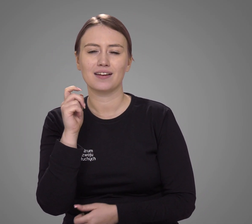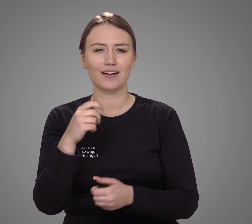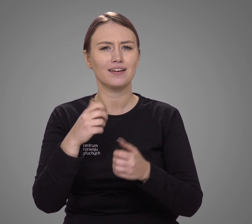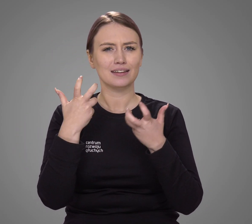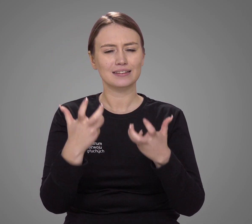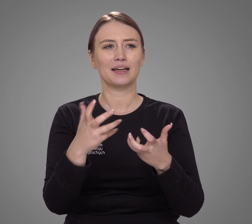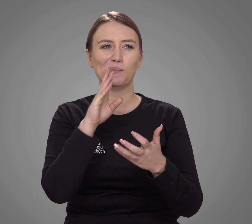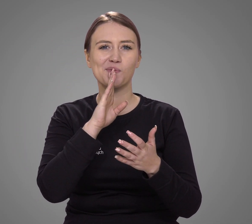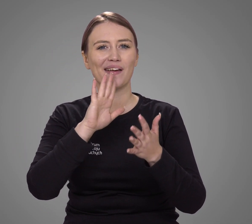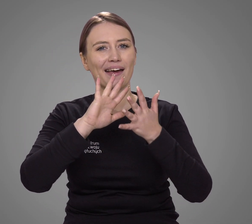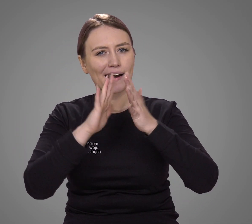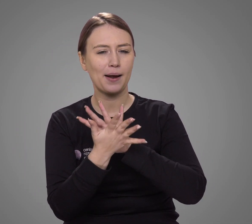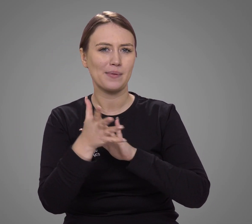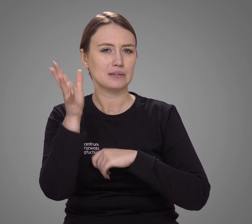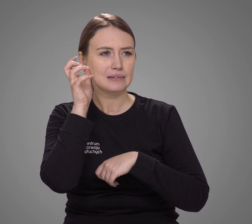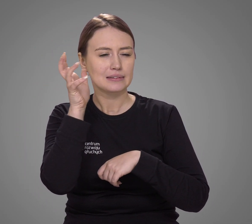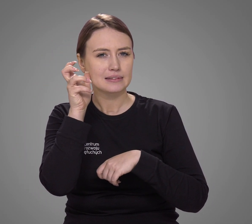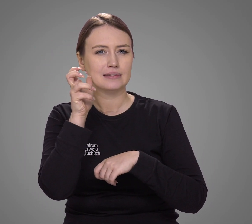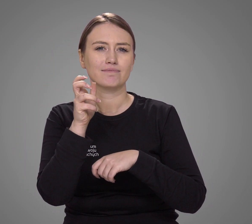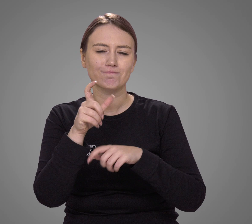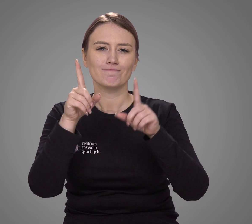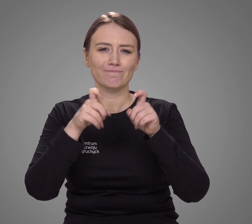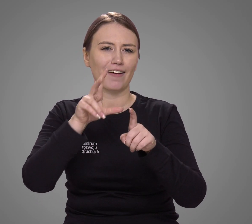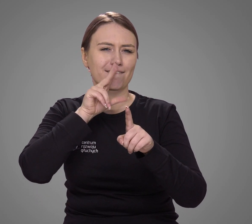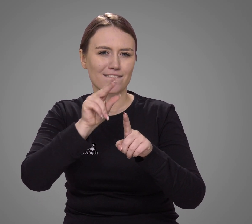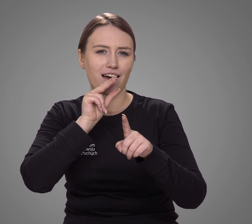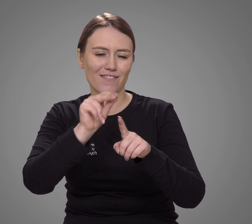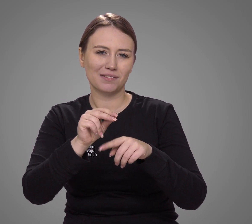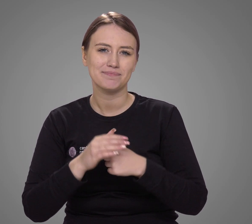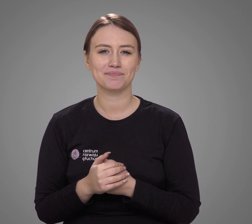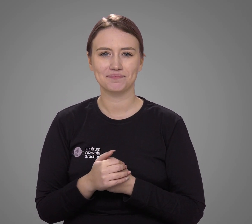dążąc do rehabilitacji słuchu i wypracowania mowy.